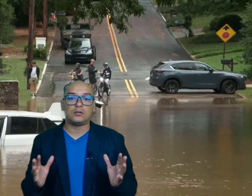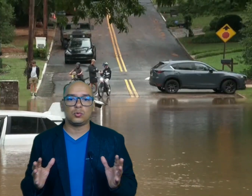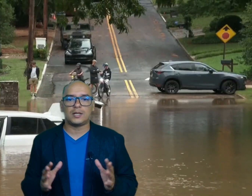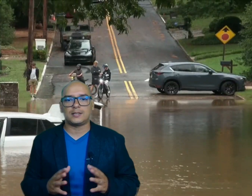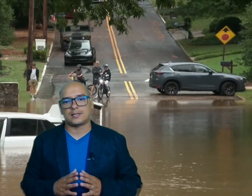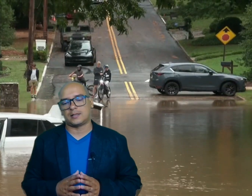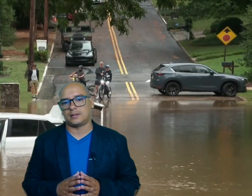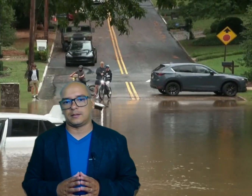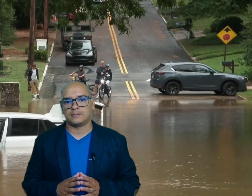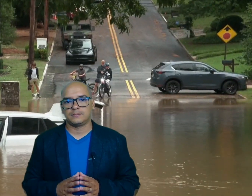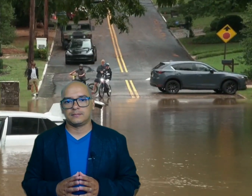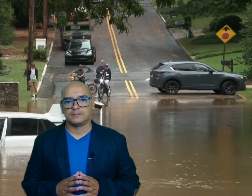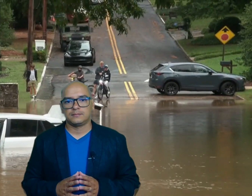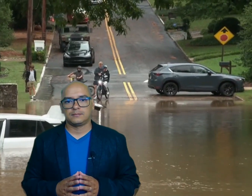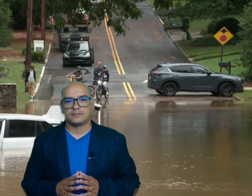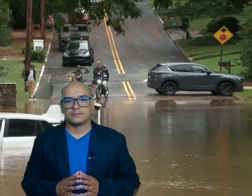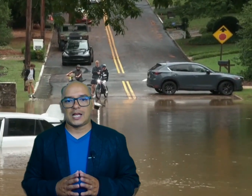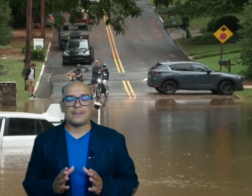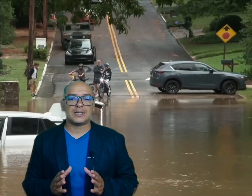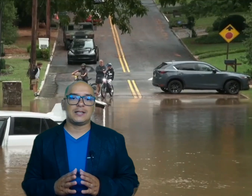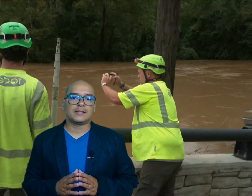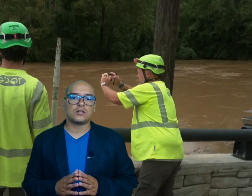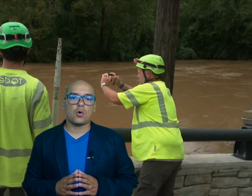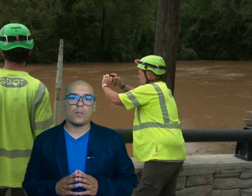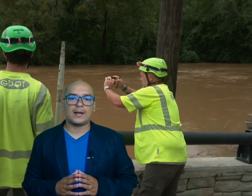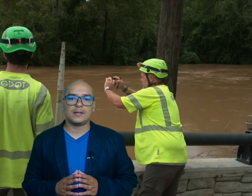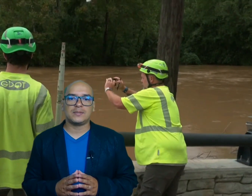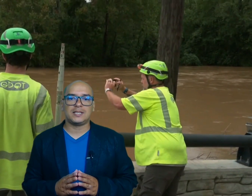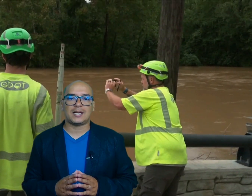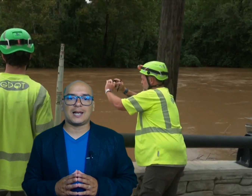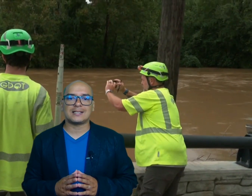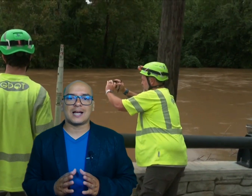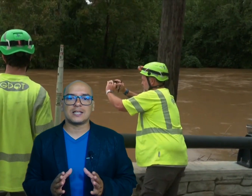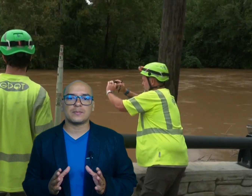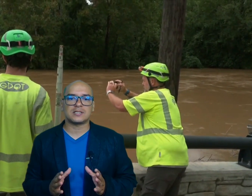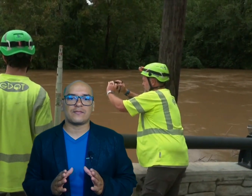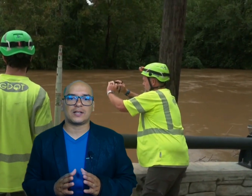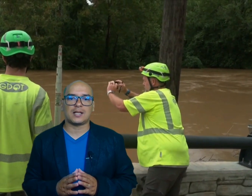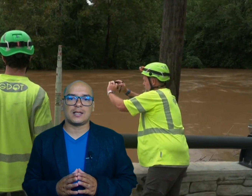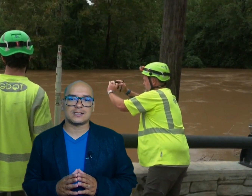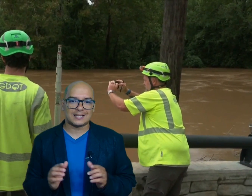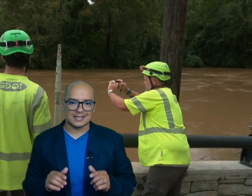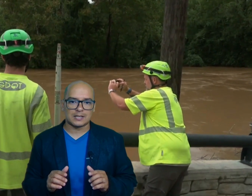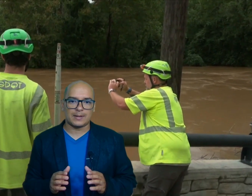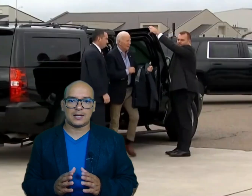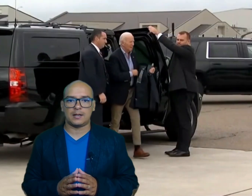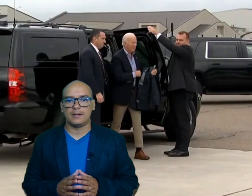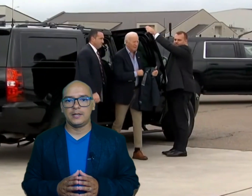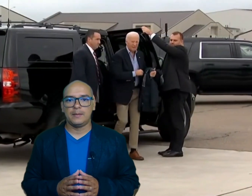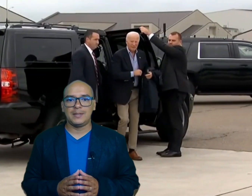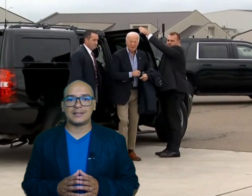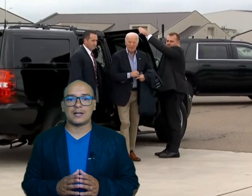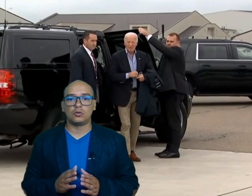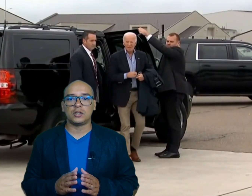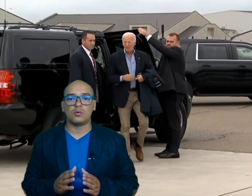del desastre el presidente Joe biden visitará las áreas más afectadas esta semana mientras continúa